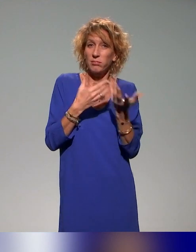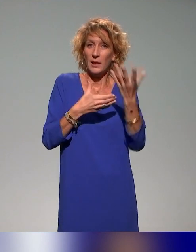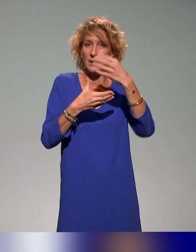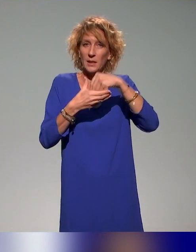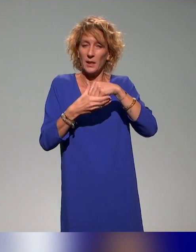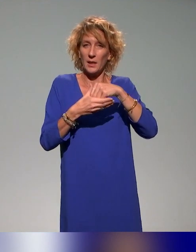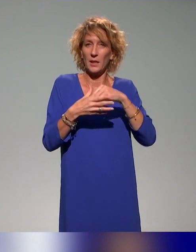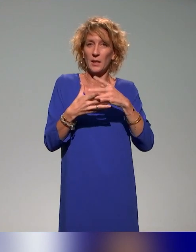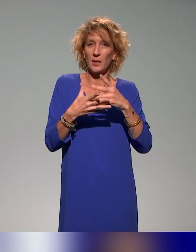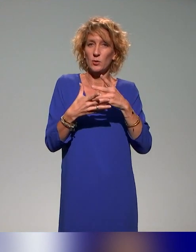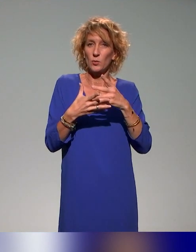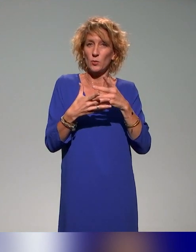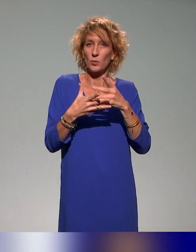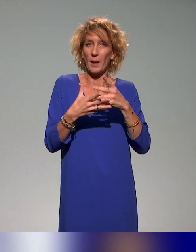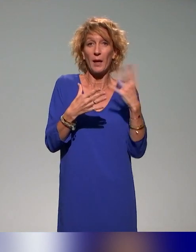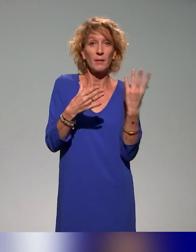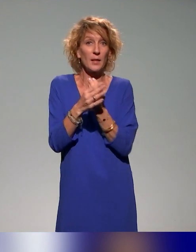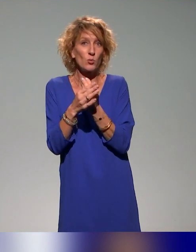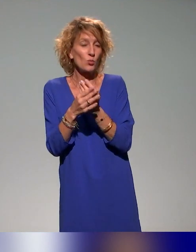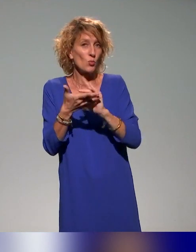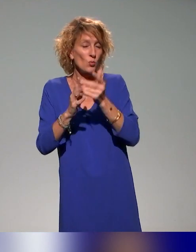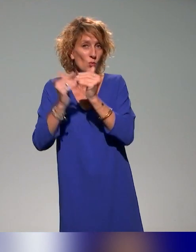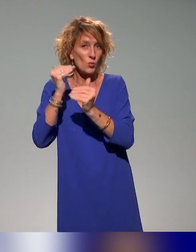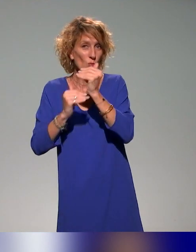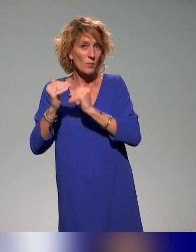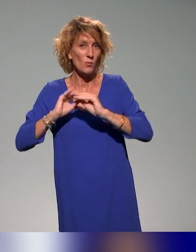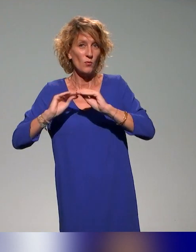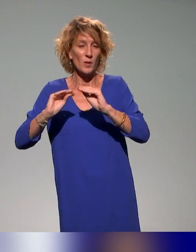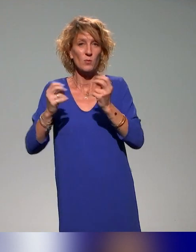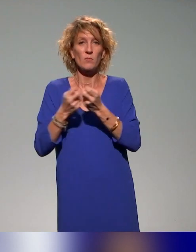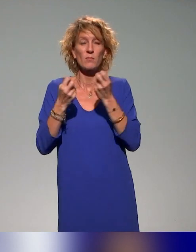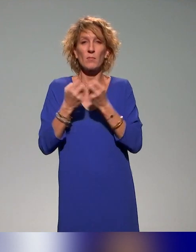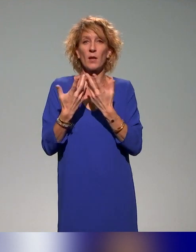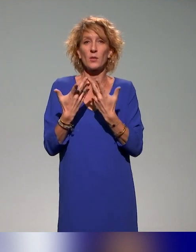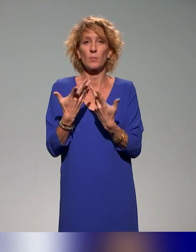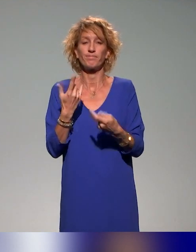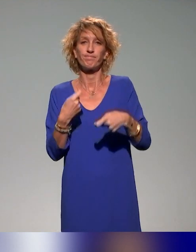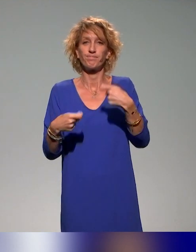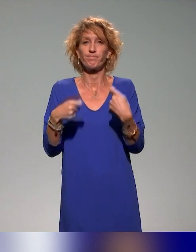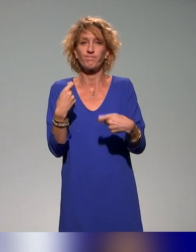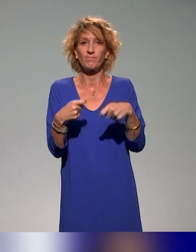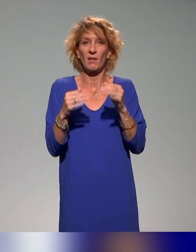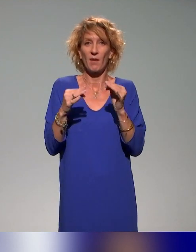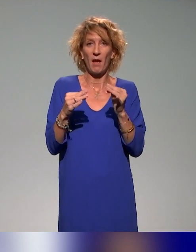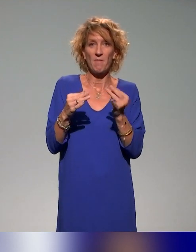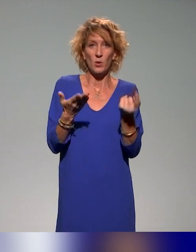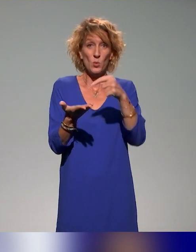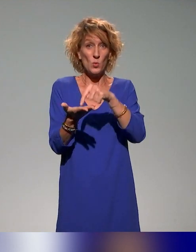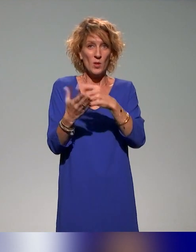C'est-à-dire que, par exemple, il va y avoir une formation sur une flexibilité des espaces d'apprentissage et des environnements